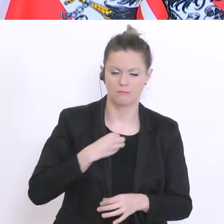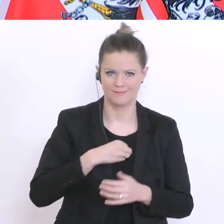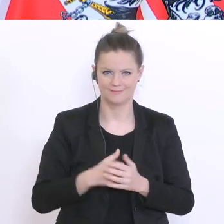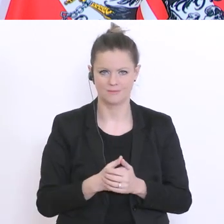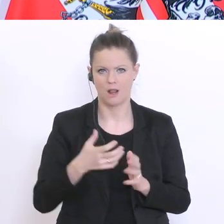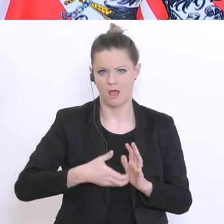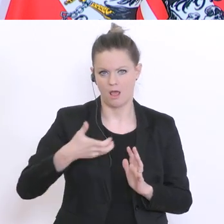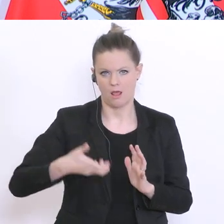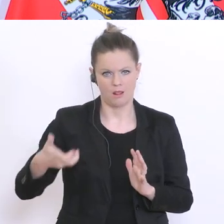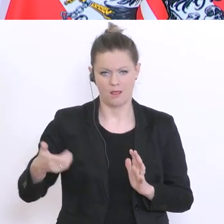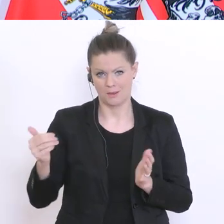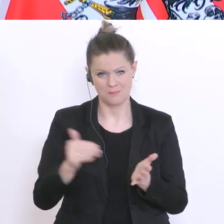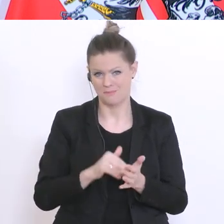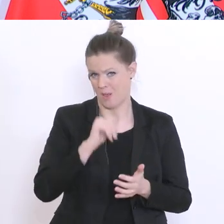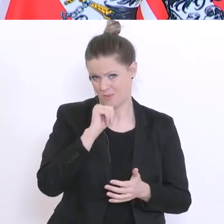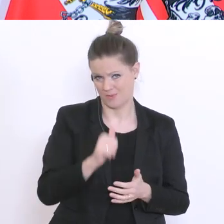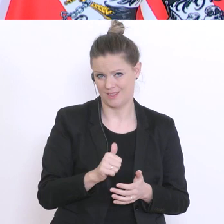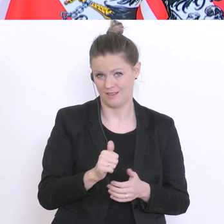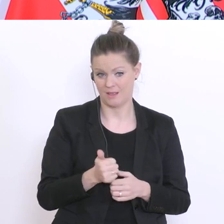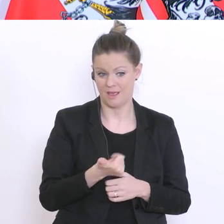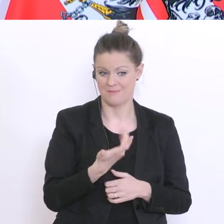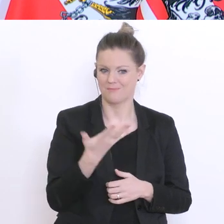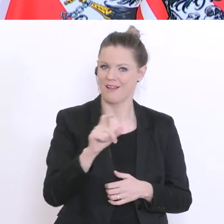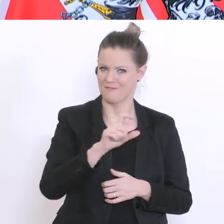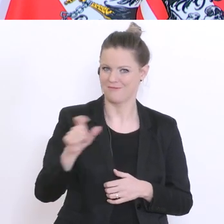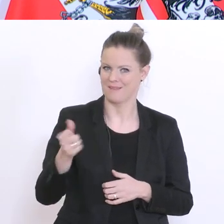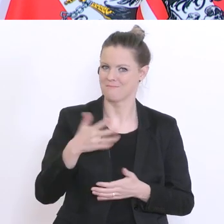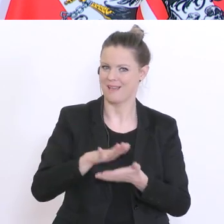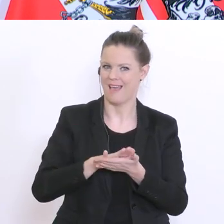ausführen, aber das ist klarerweise in manchen Fächern sehr viel leichter. In der Geografie würde